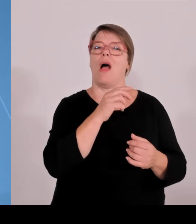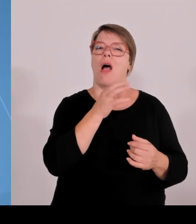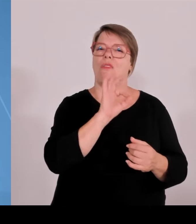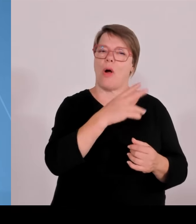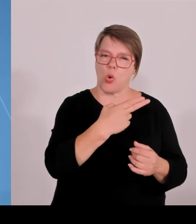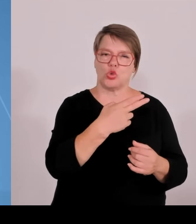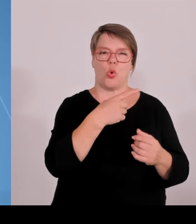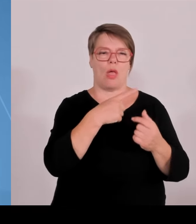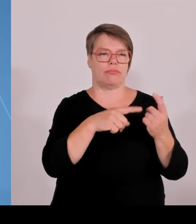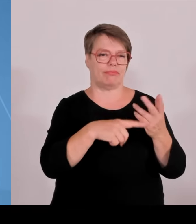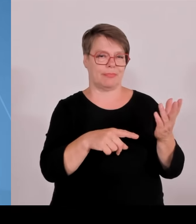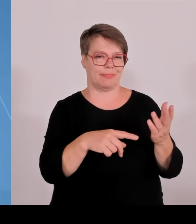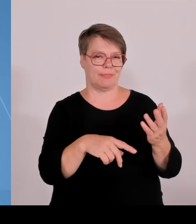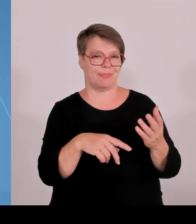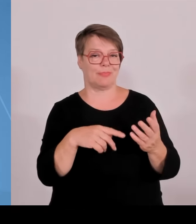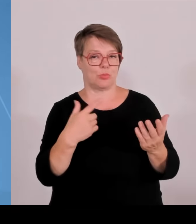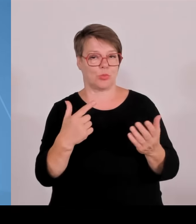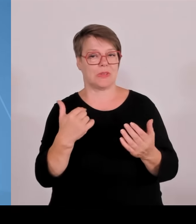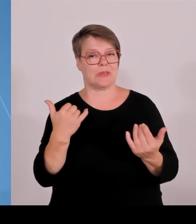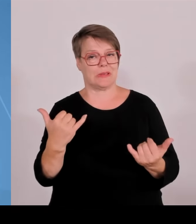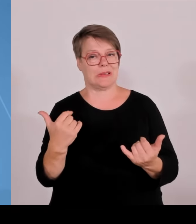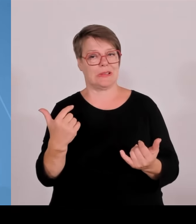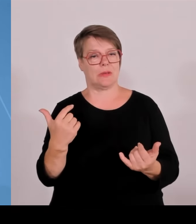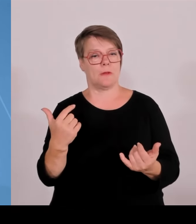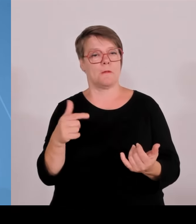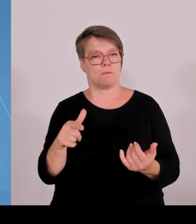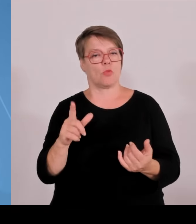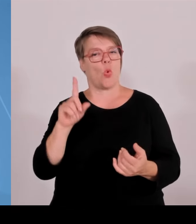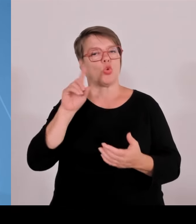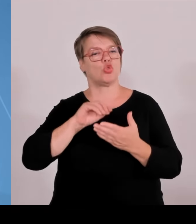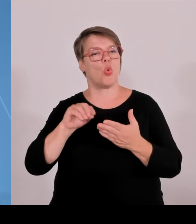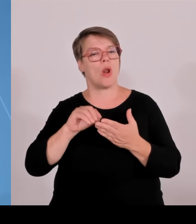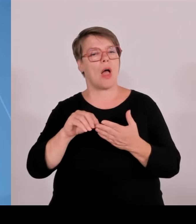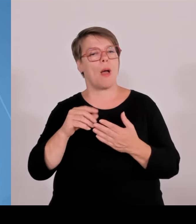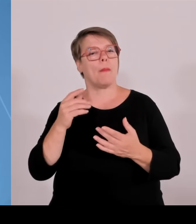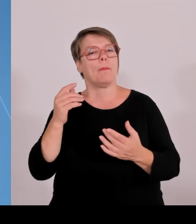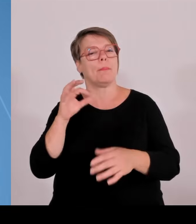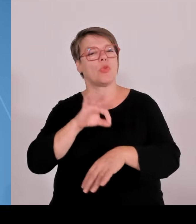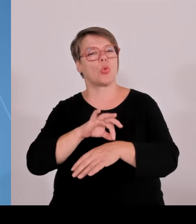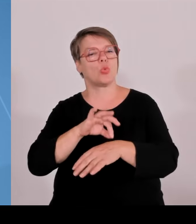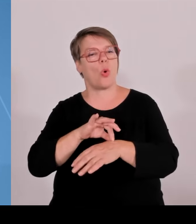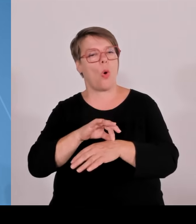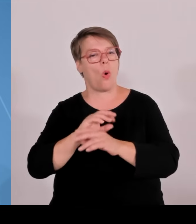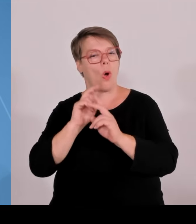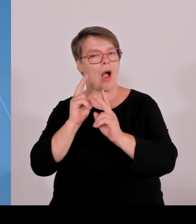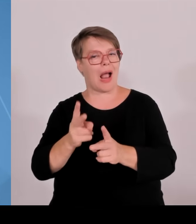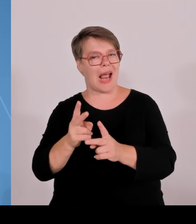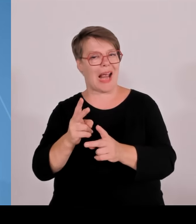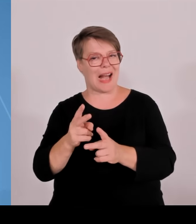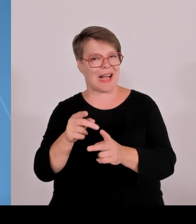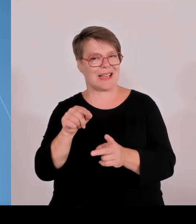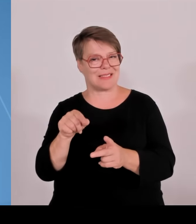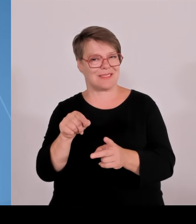die Technische Hochschule Nürnberg, Georg Simon Ohm zusammen mit der Hochschule München und Regensburg im Bereich der Energietechnik.